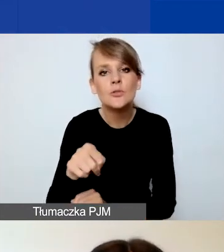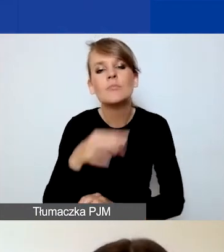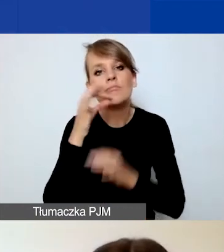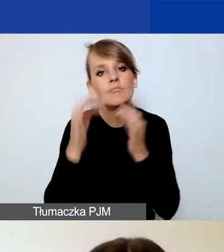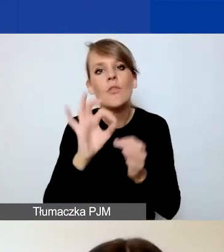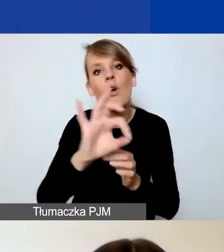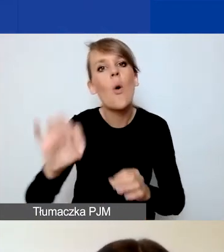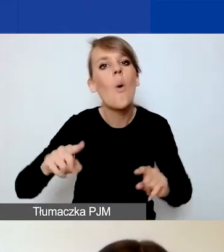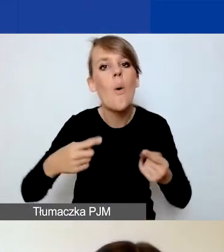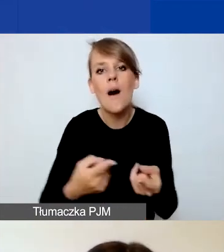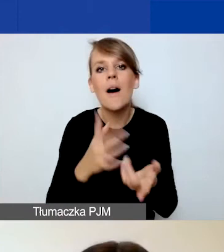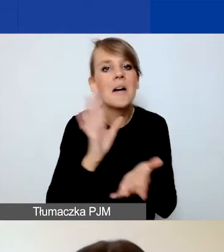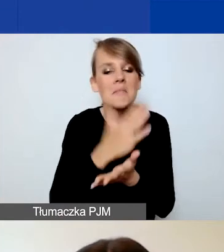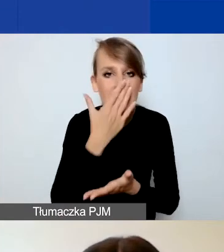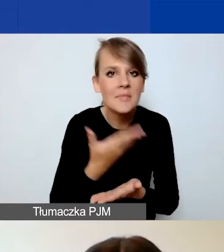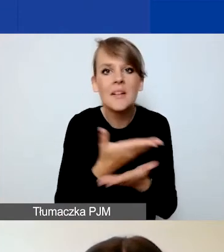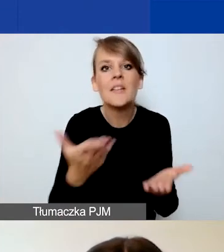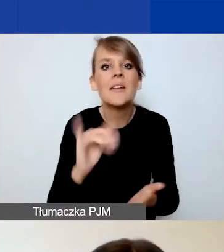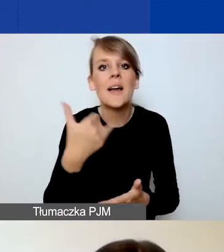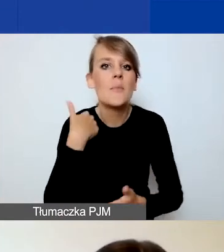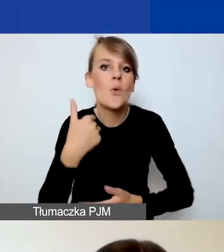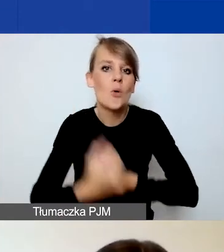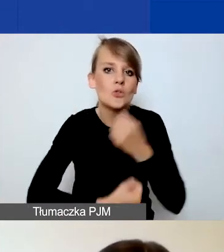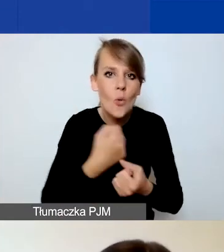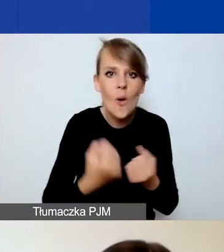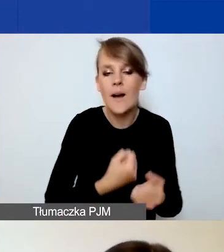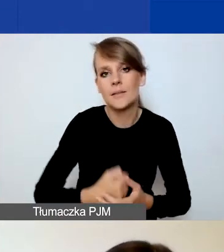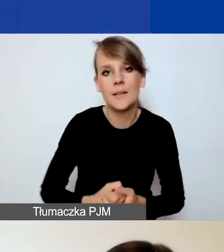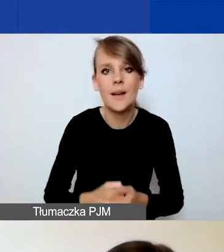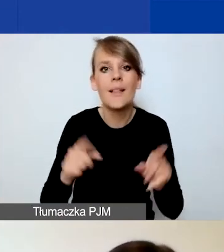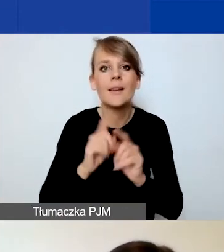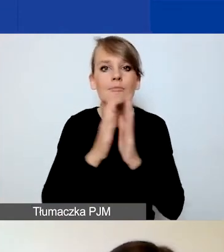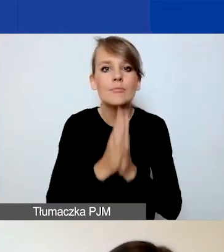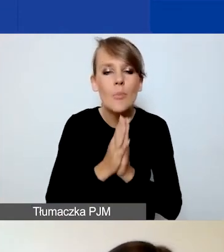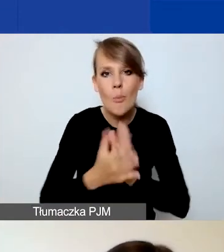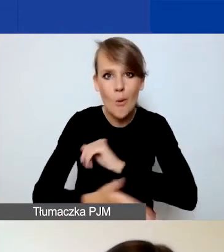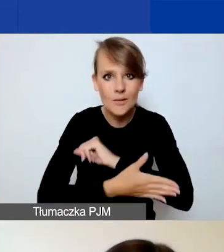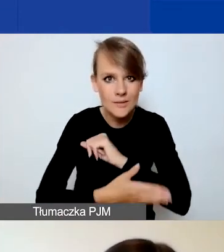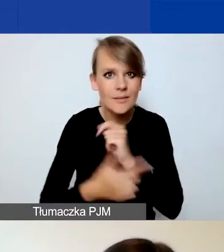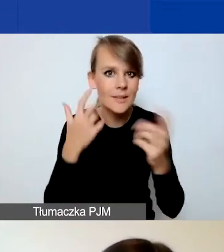jakie prowadziliście działania i jakie macie zasoby. Prosimy też o podstawowe informacje finansowe.